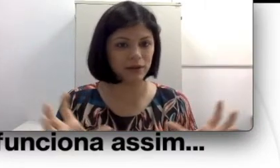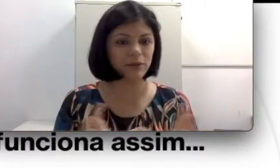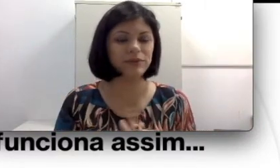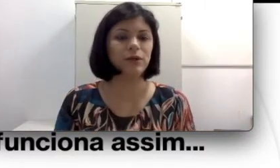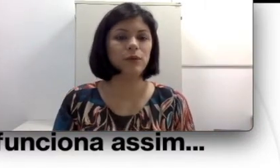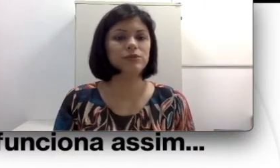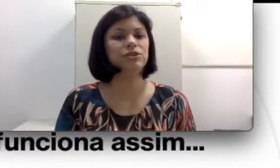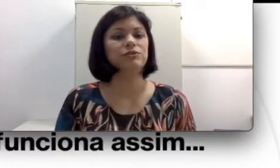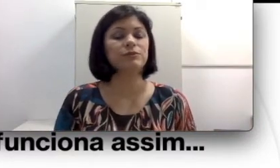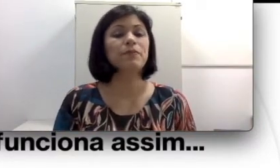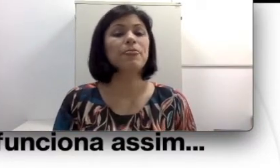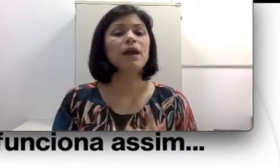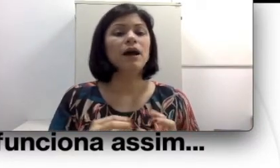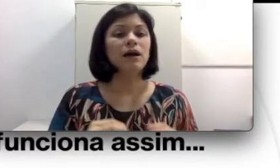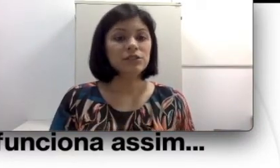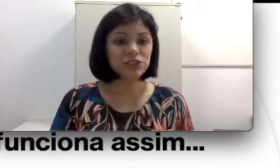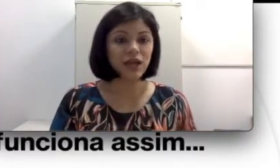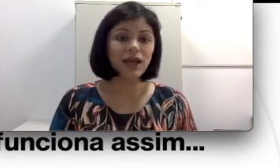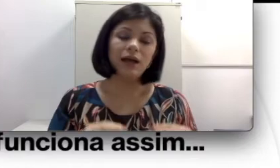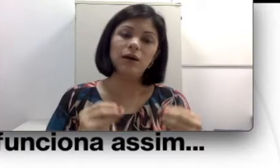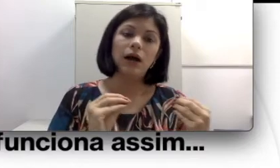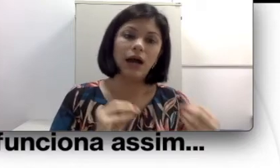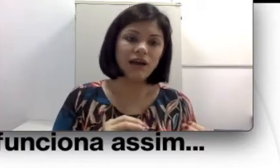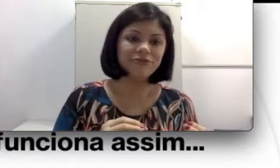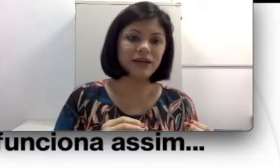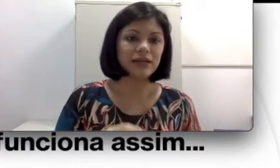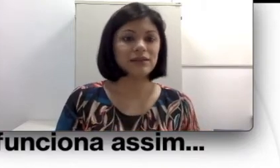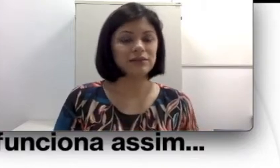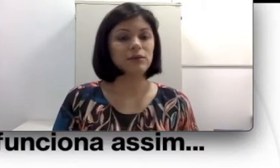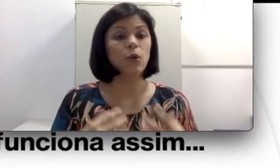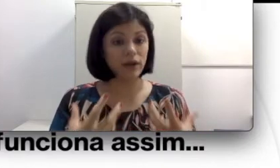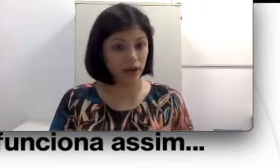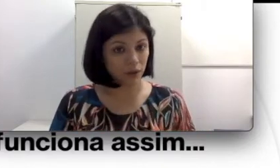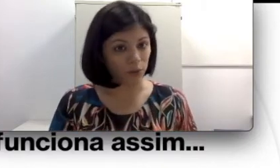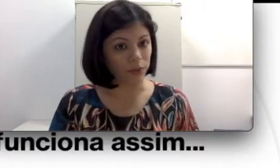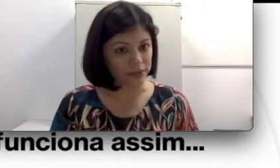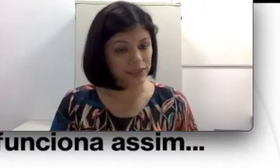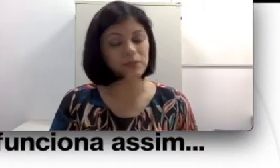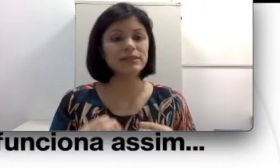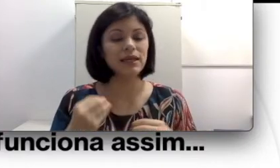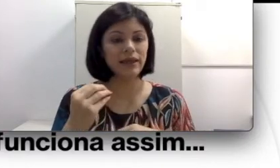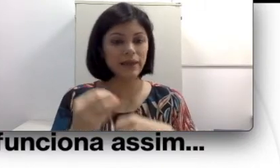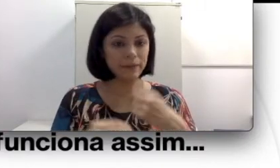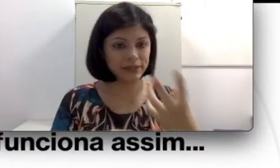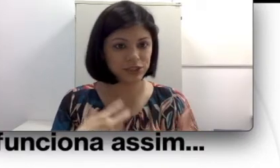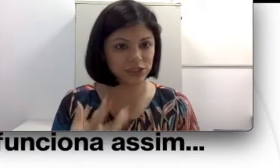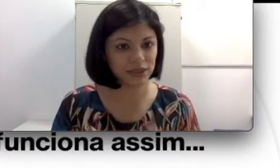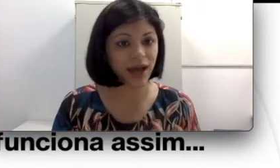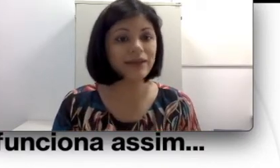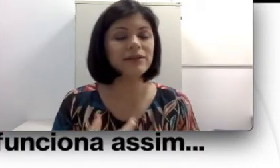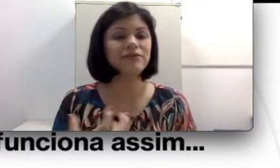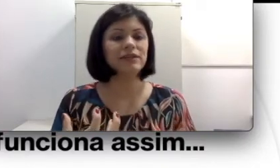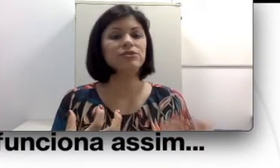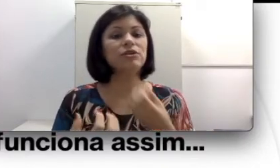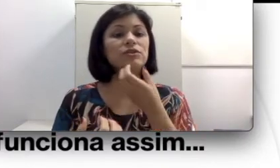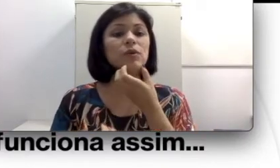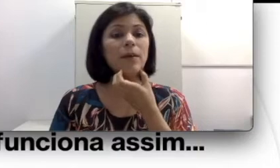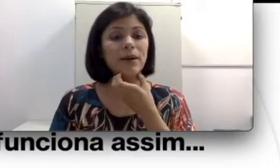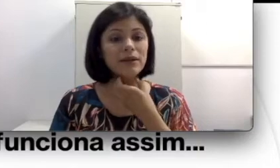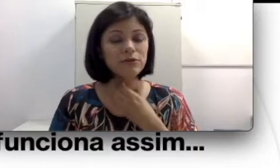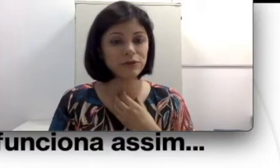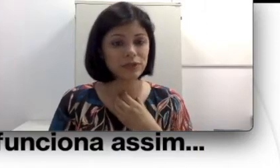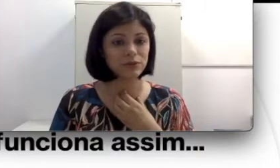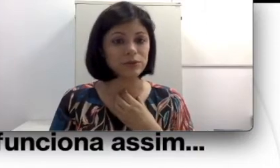auditivo. Já a fala oral, por exemplo, é emitida através do nosso aparelho fonador.